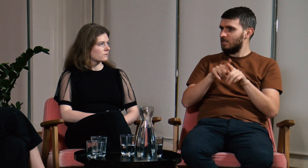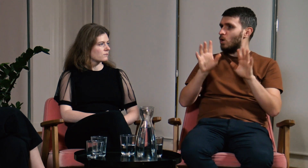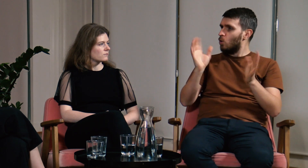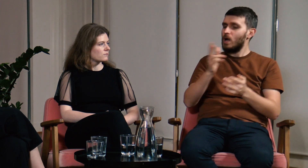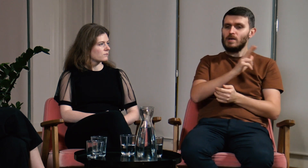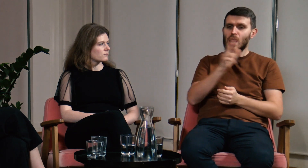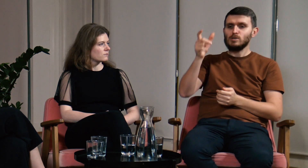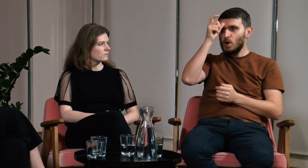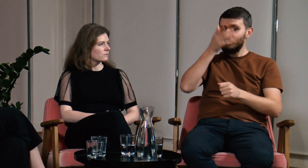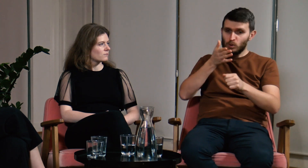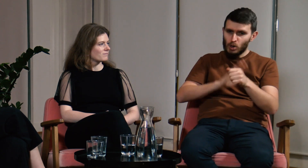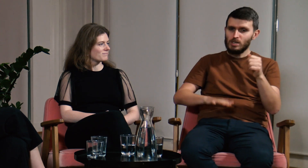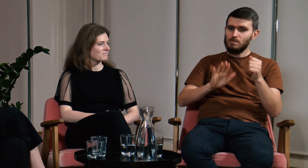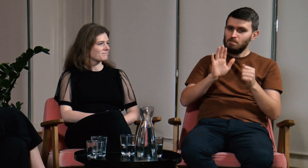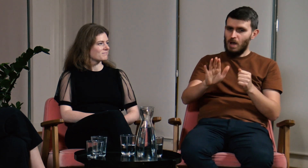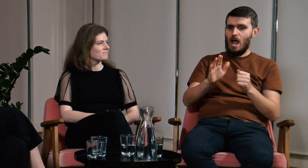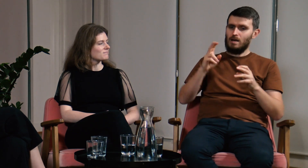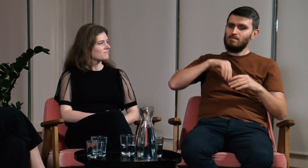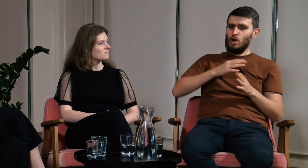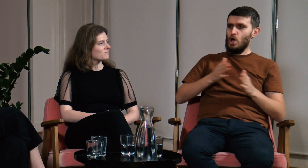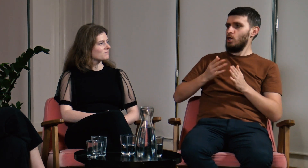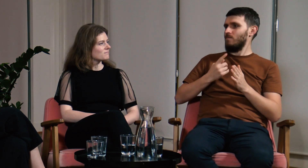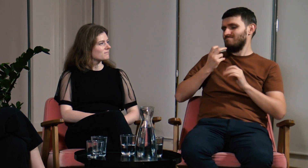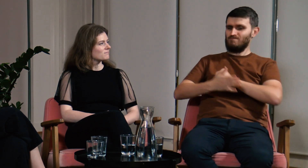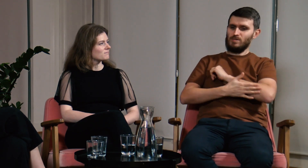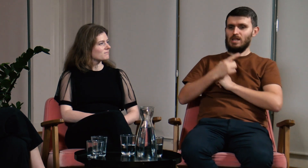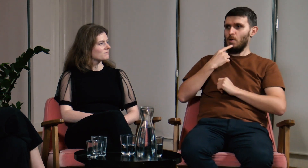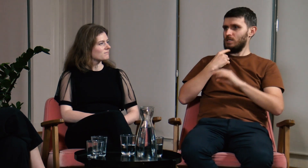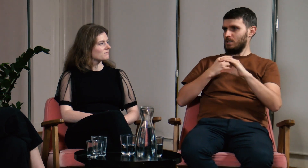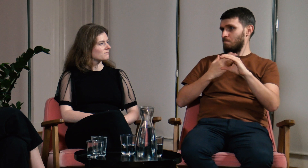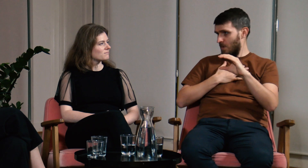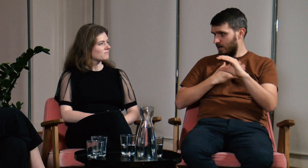Teoria ta głosi, że każdy człowiek rodzi się z wbudowanym systemem językowym,